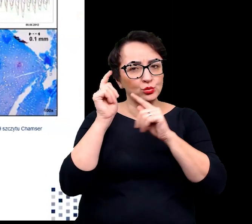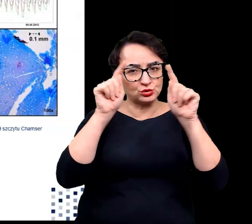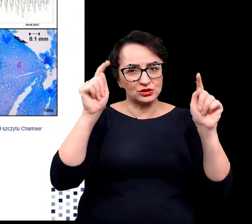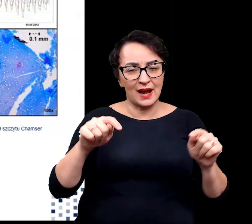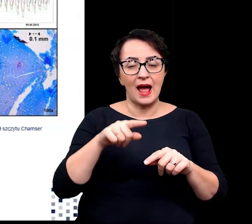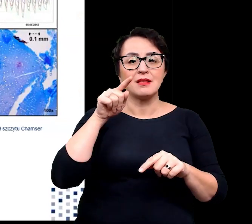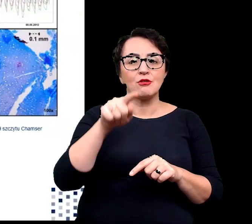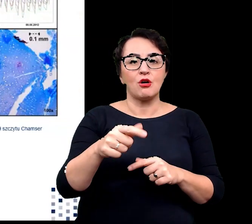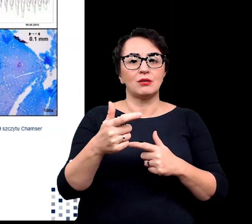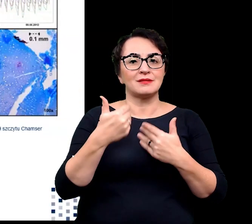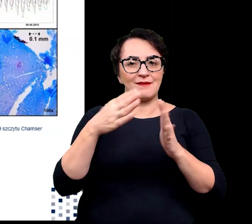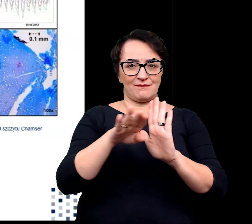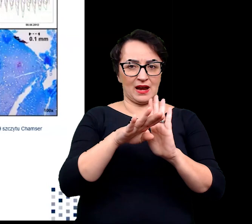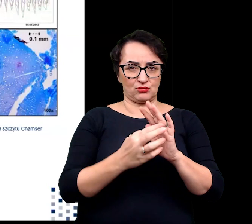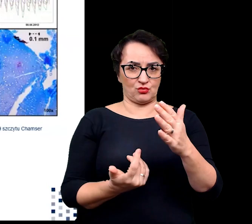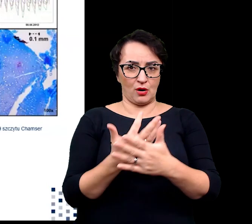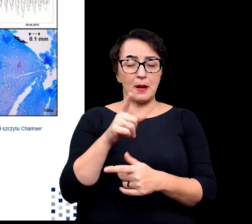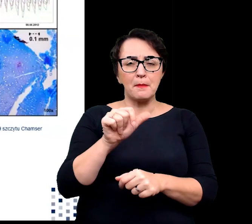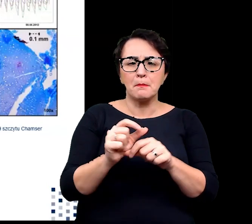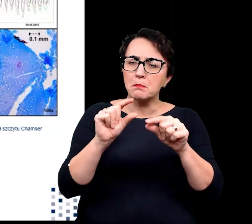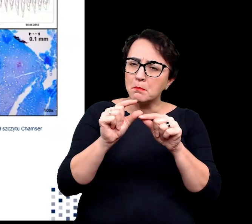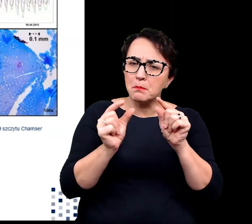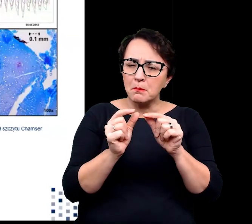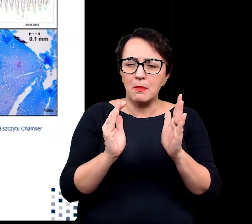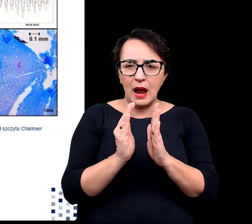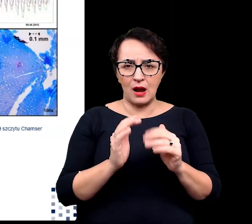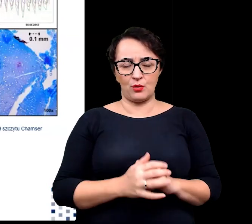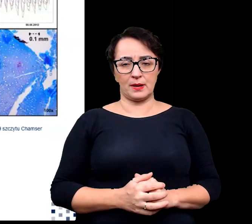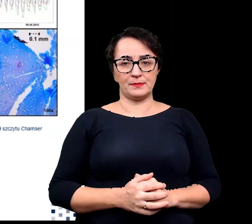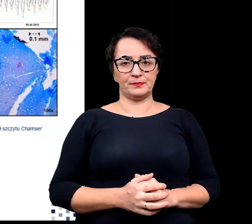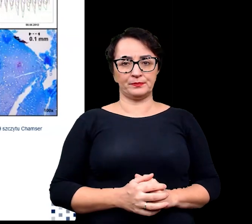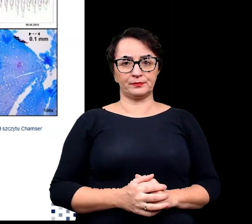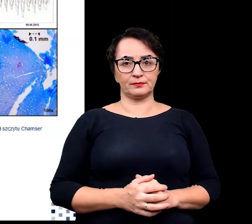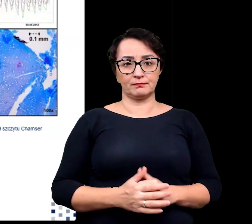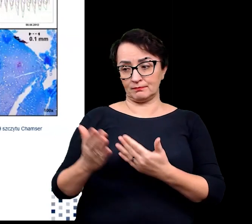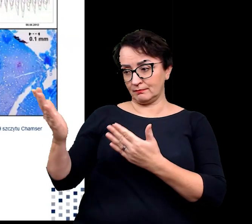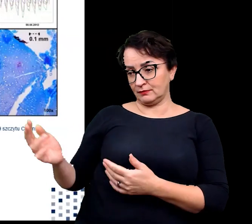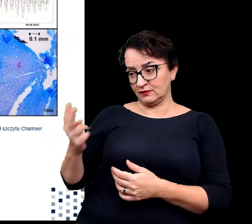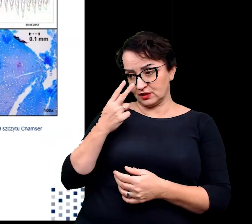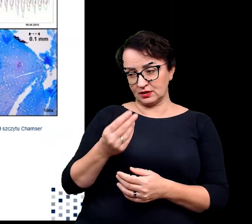Pomimo niewielkich rozmiarów, jak możecie zaobserwować,